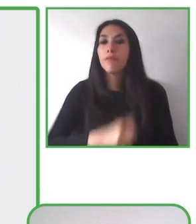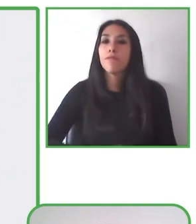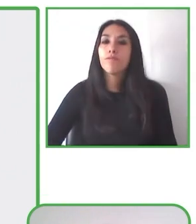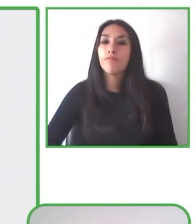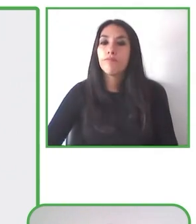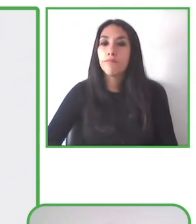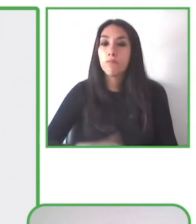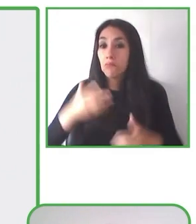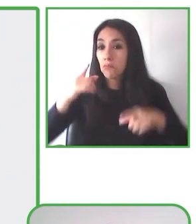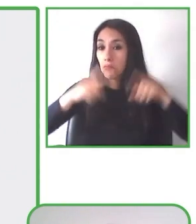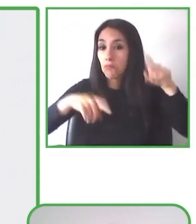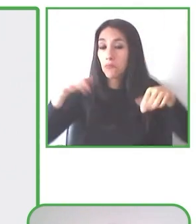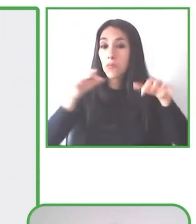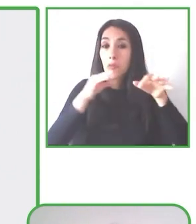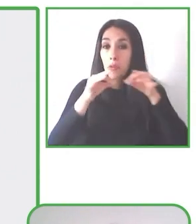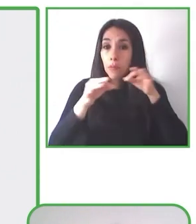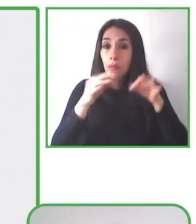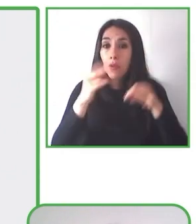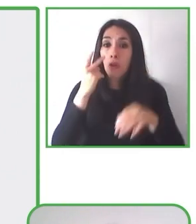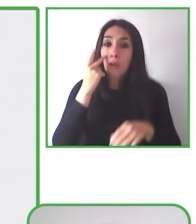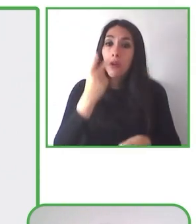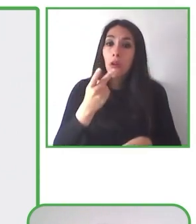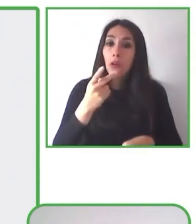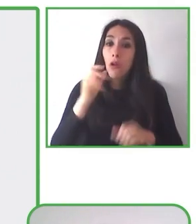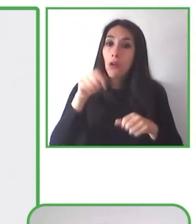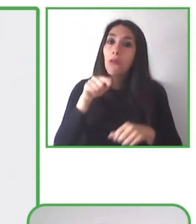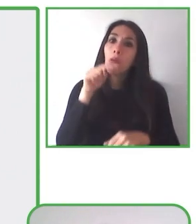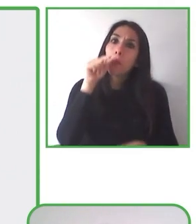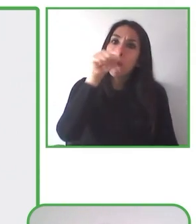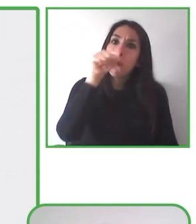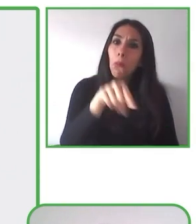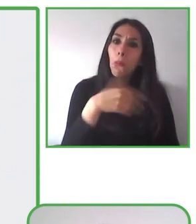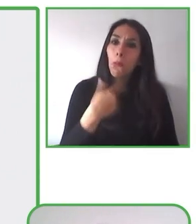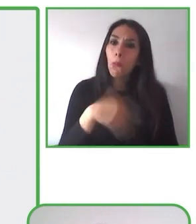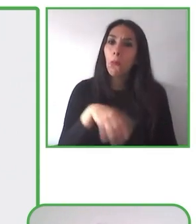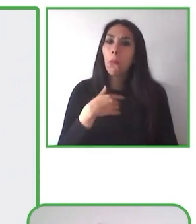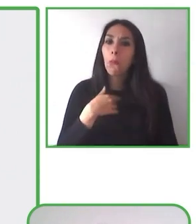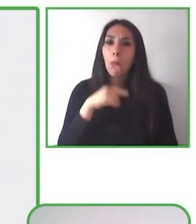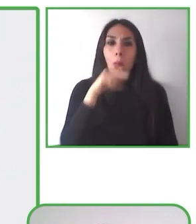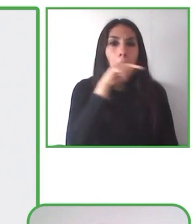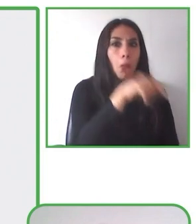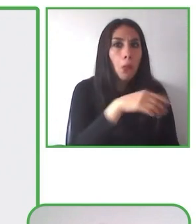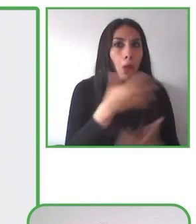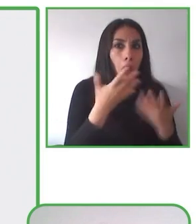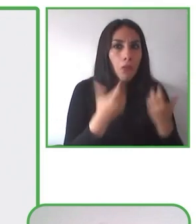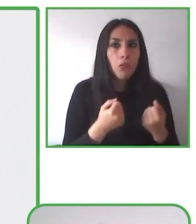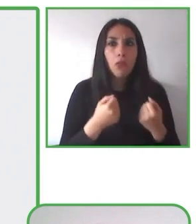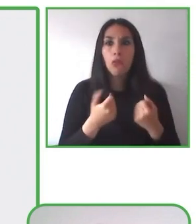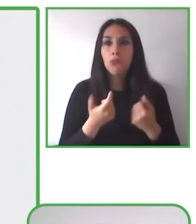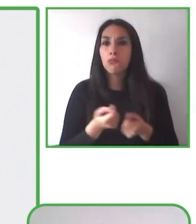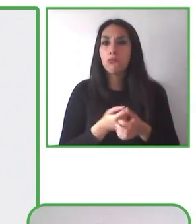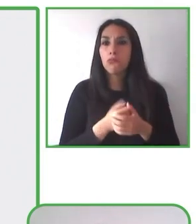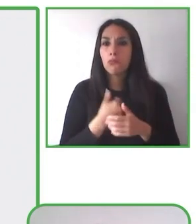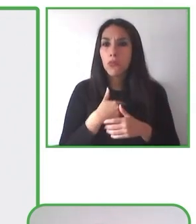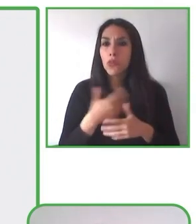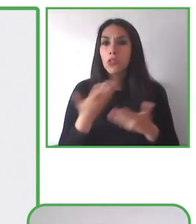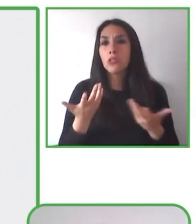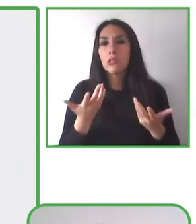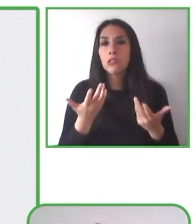formación de personas con discapacidad para que puedan formarse como monitores y/o guías